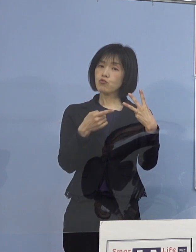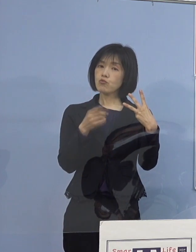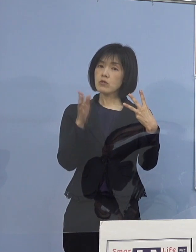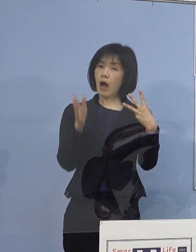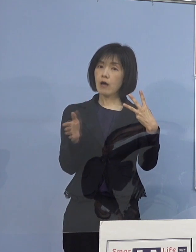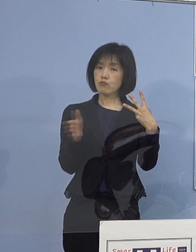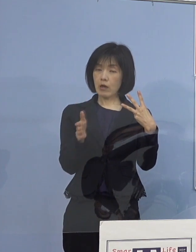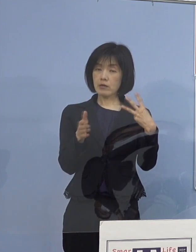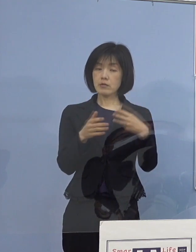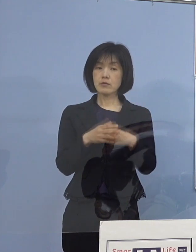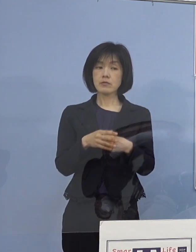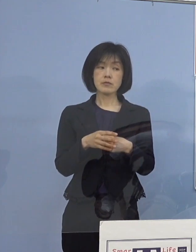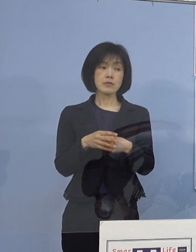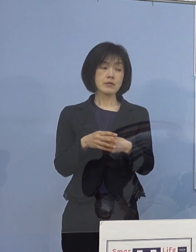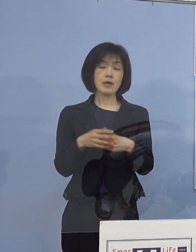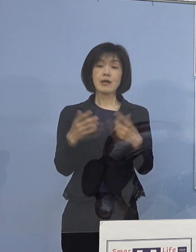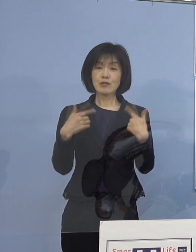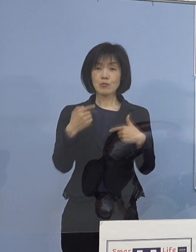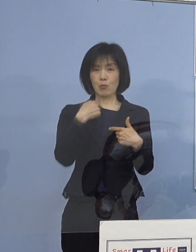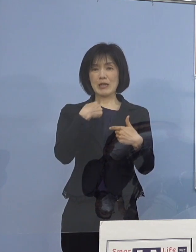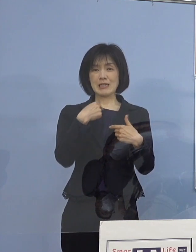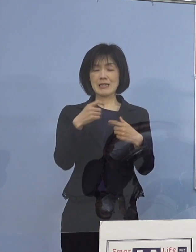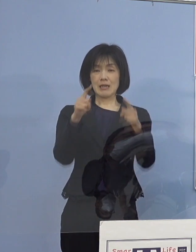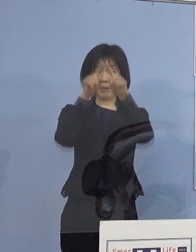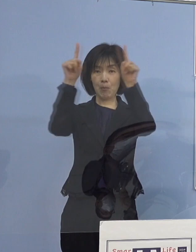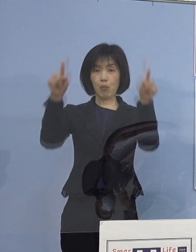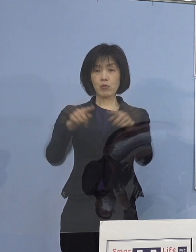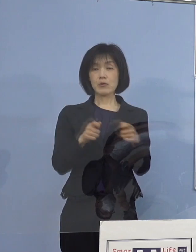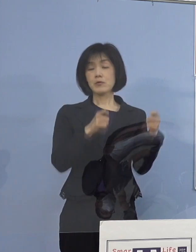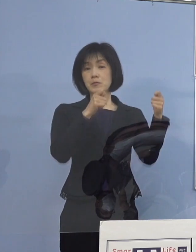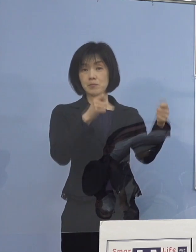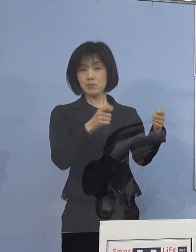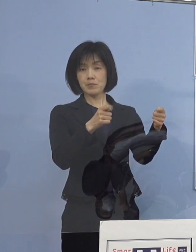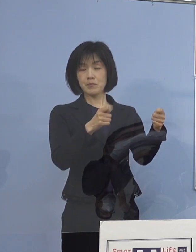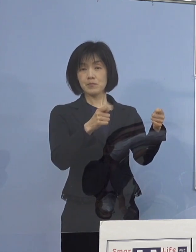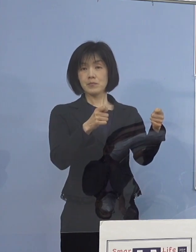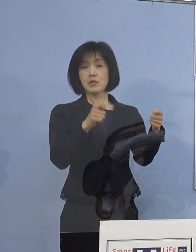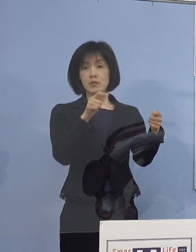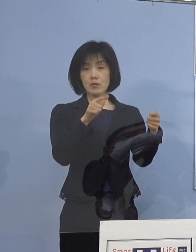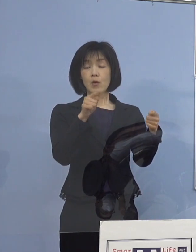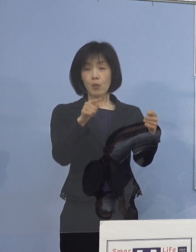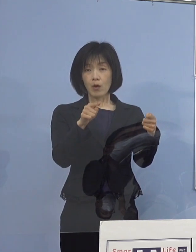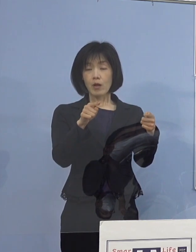いつもは私がボードで示すものを よりわかりやすく動画で